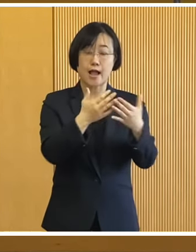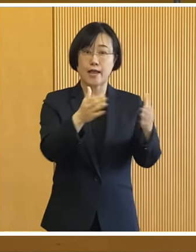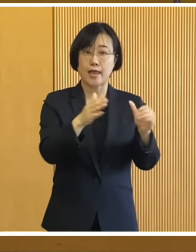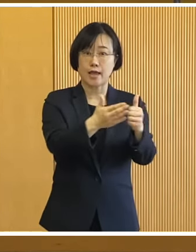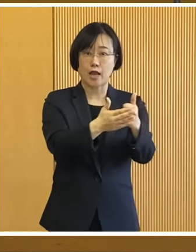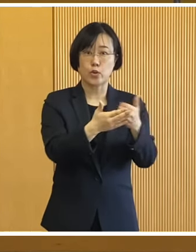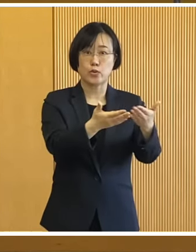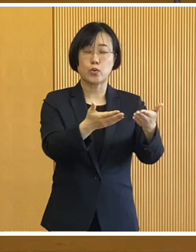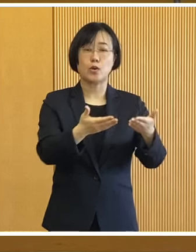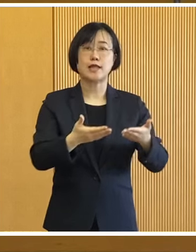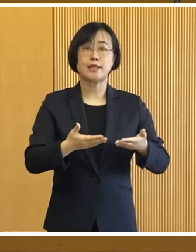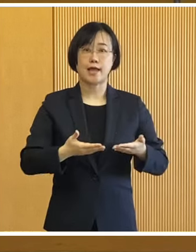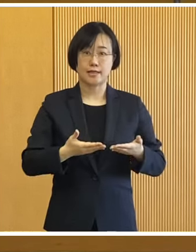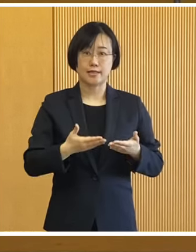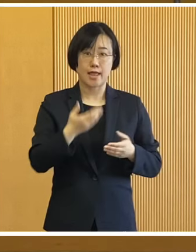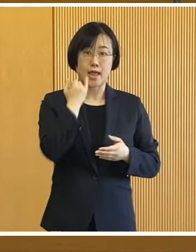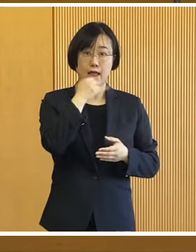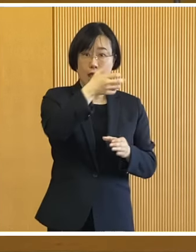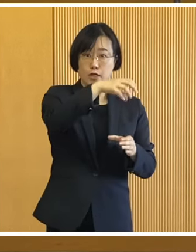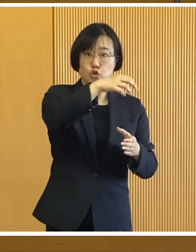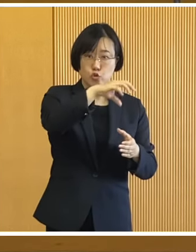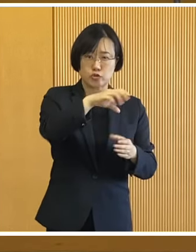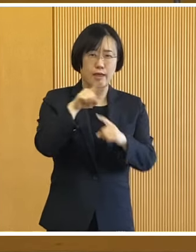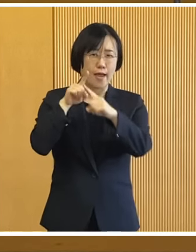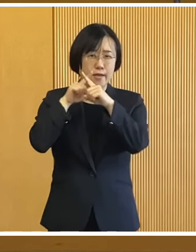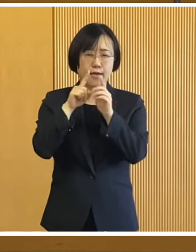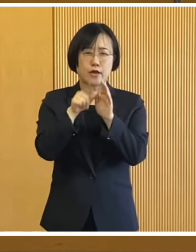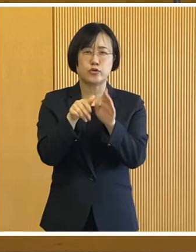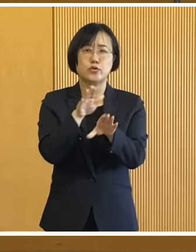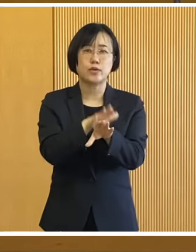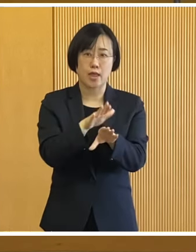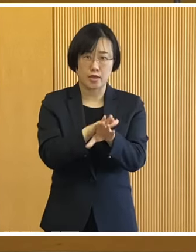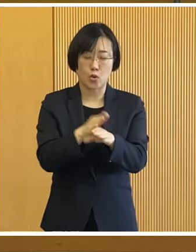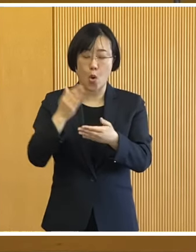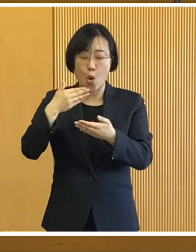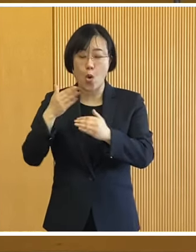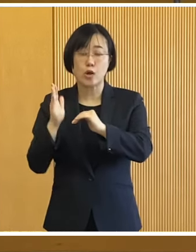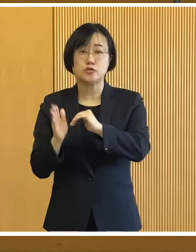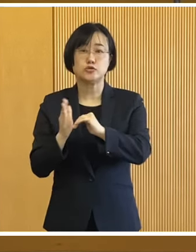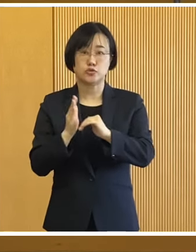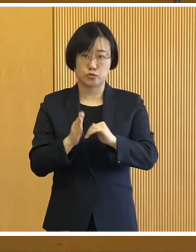関係機関の協力のもと 給水や応急手当て、食事づくり